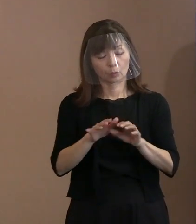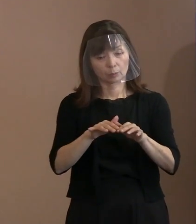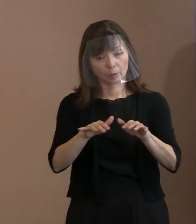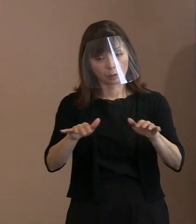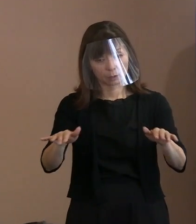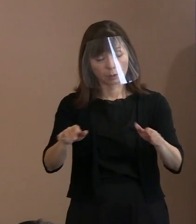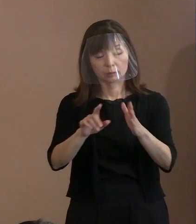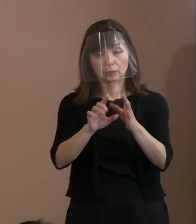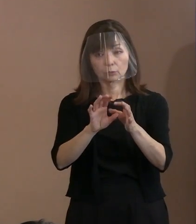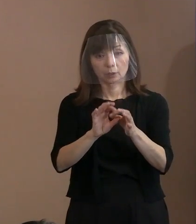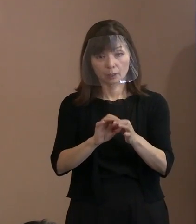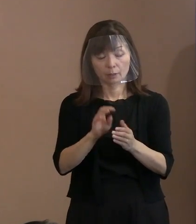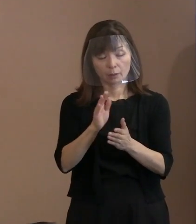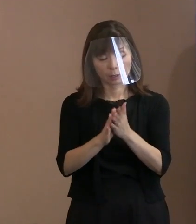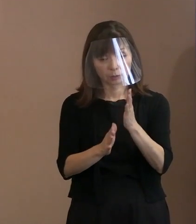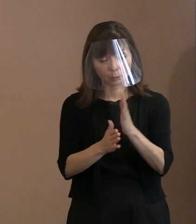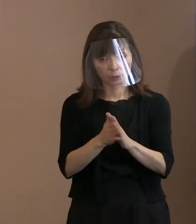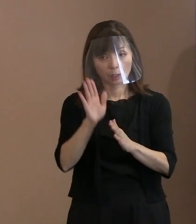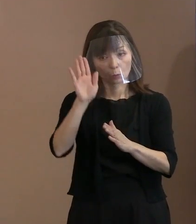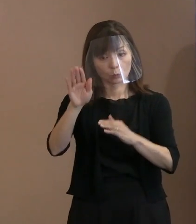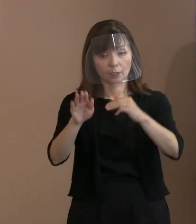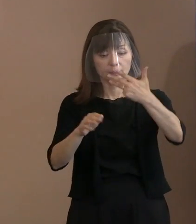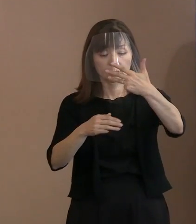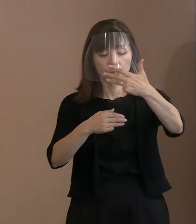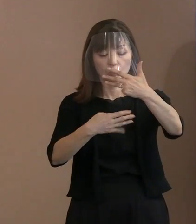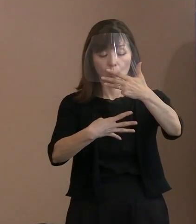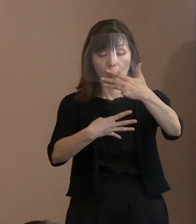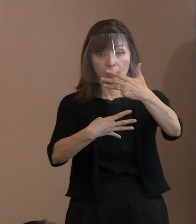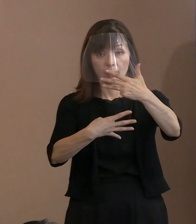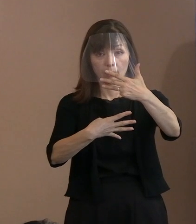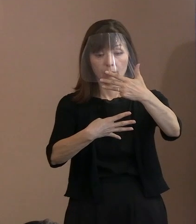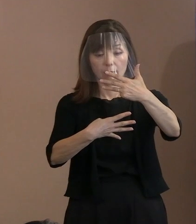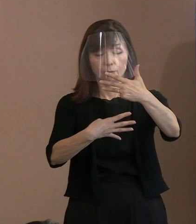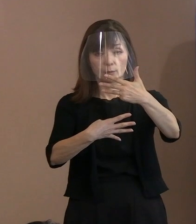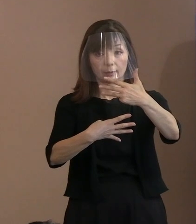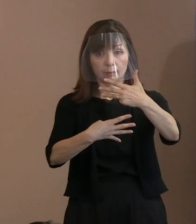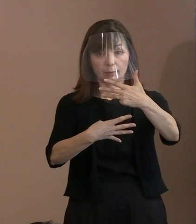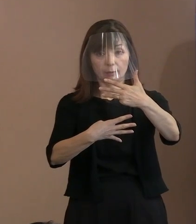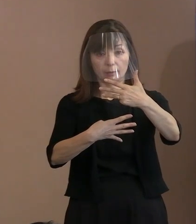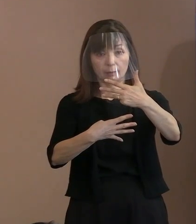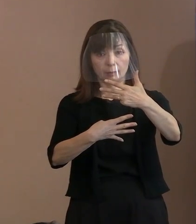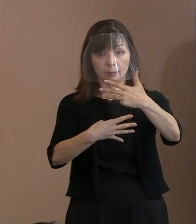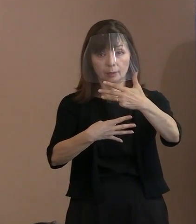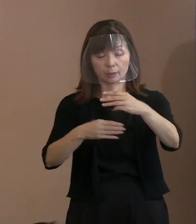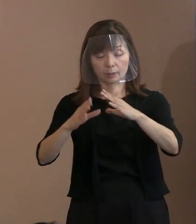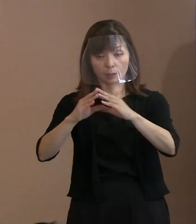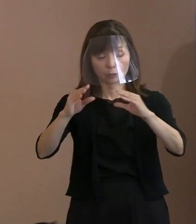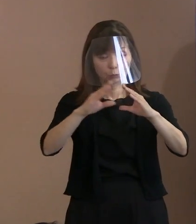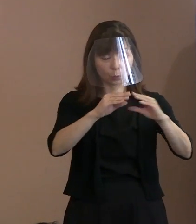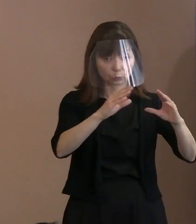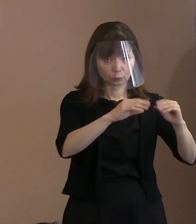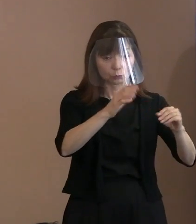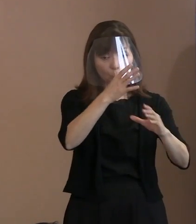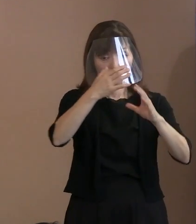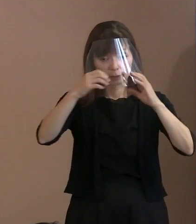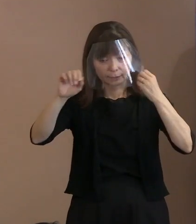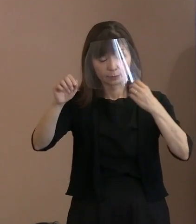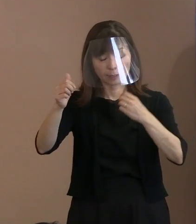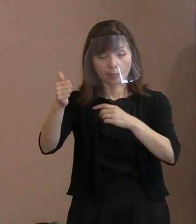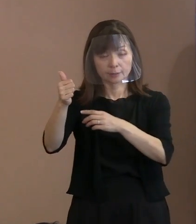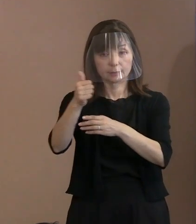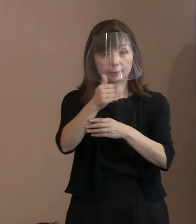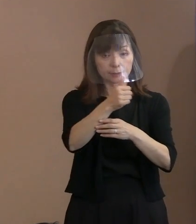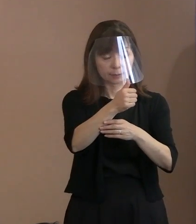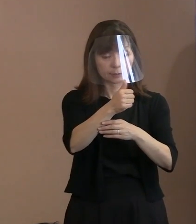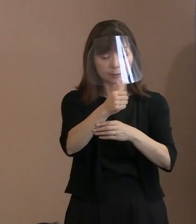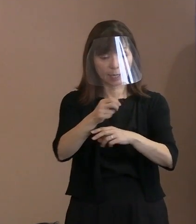改めて8月4日には 各国の大使等の出欠かどうかの状況を